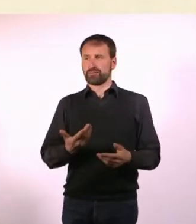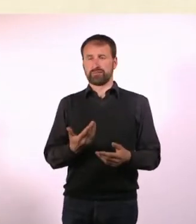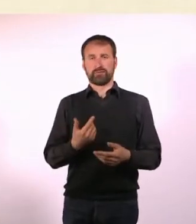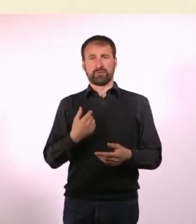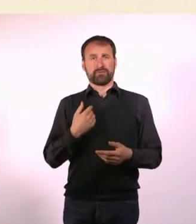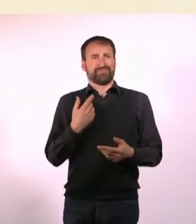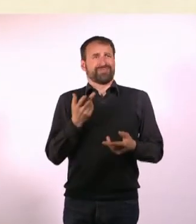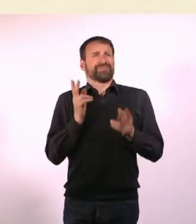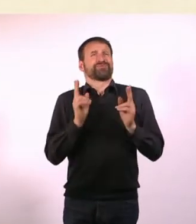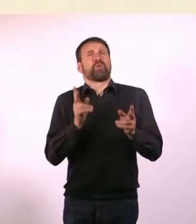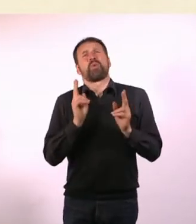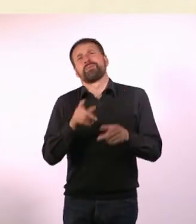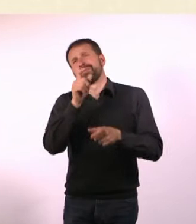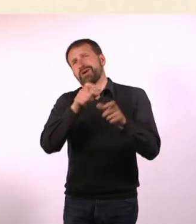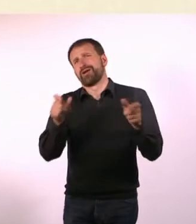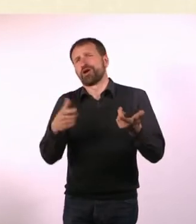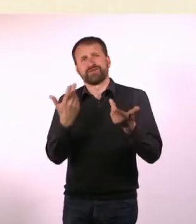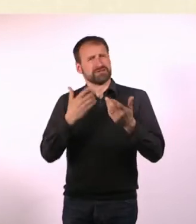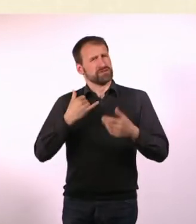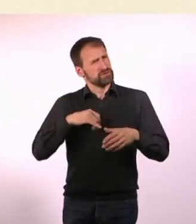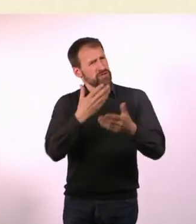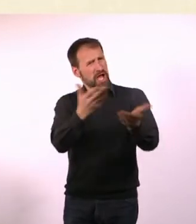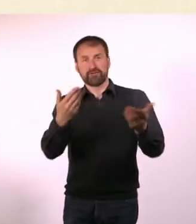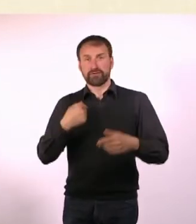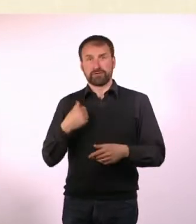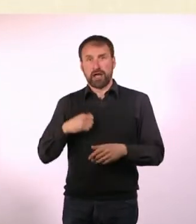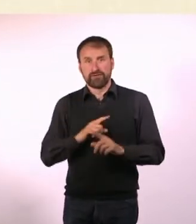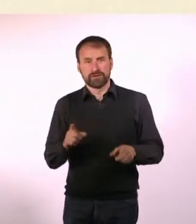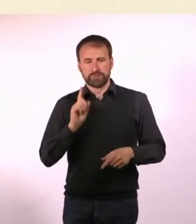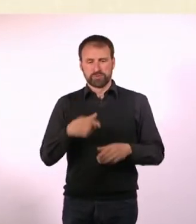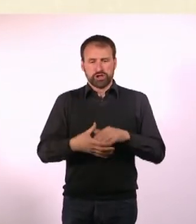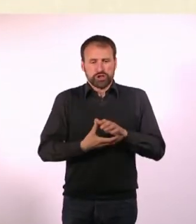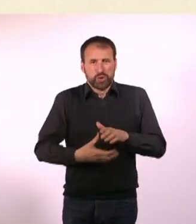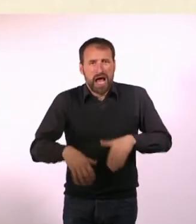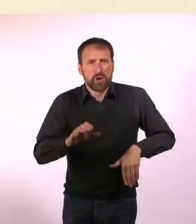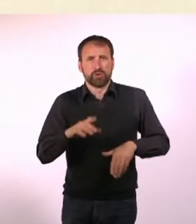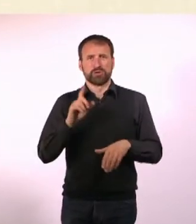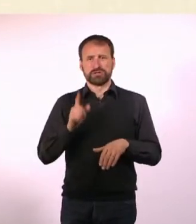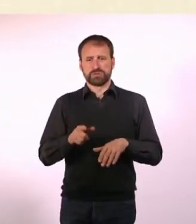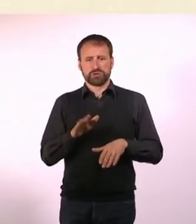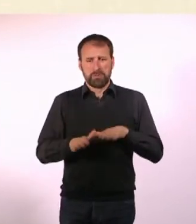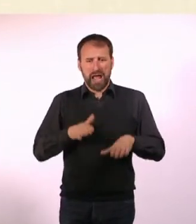Wir mussten unsere Schuhe ausziehen und barfuß durch den Dreck. Es war alles ganz merkwürdig.